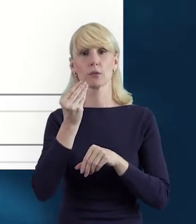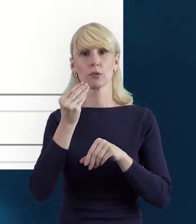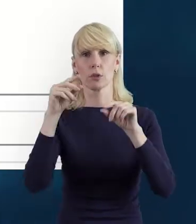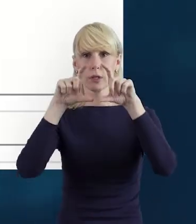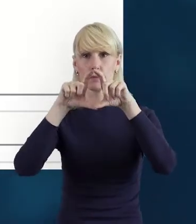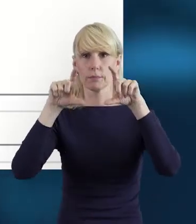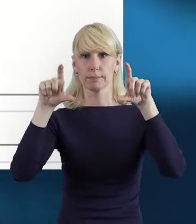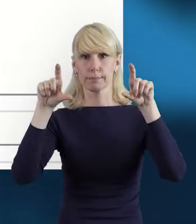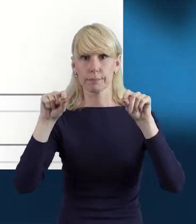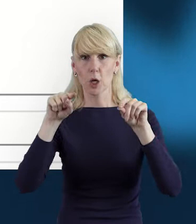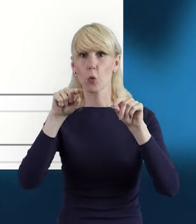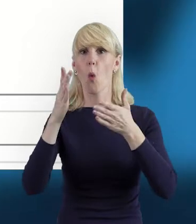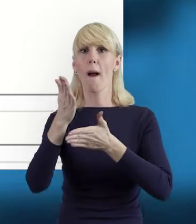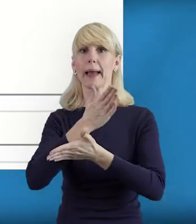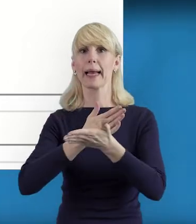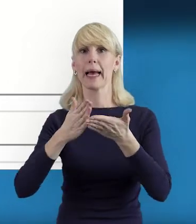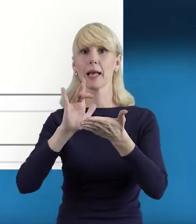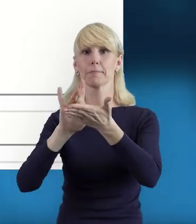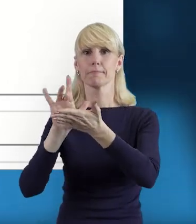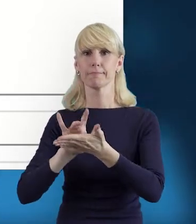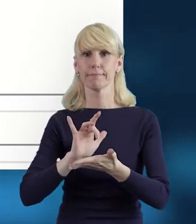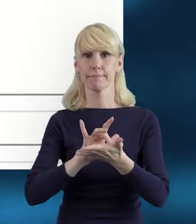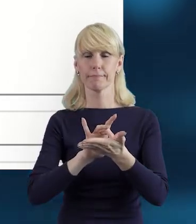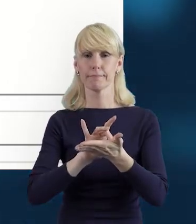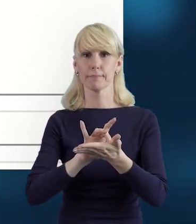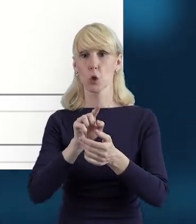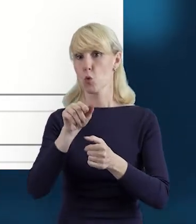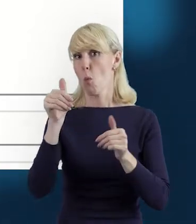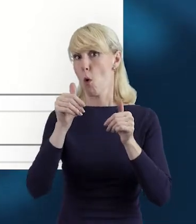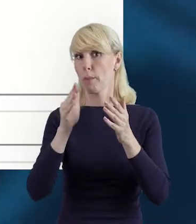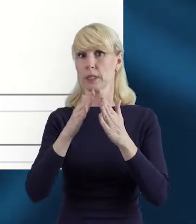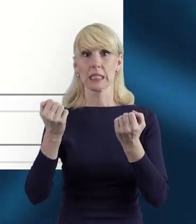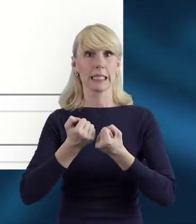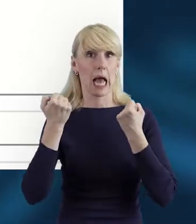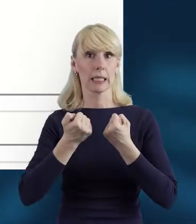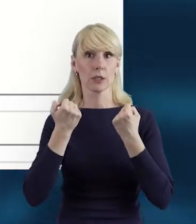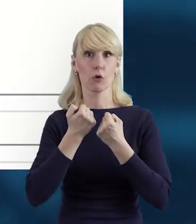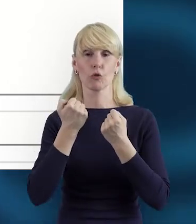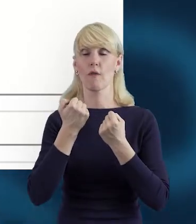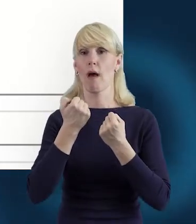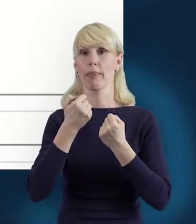tak że tutaj w projekcie mogą być zaangażowane osoby innego pochodzenia.